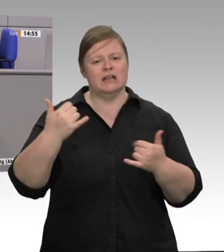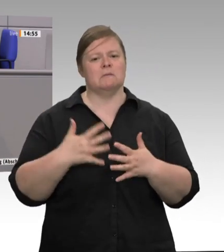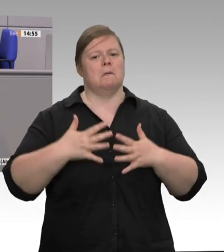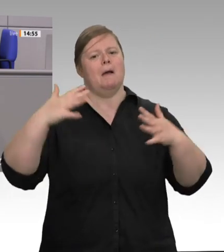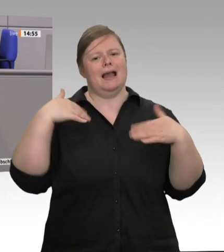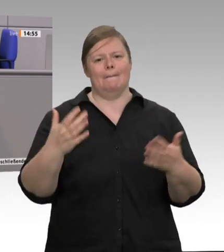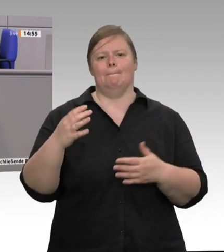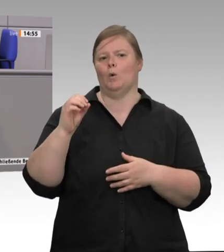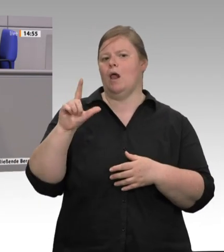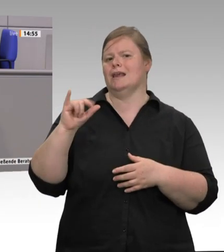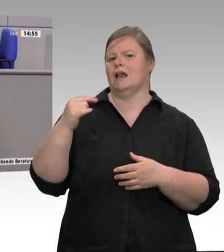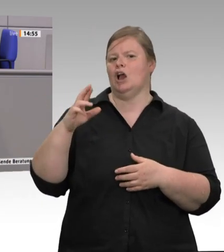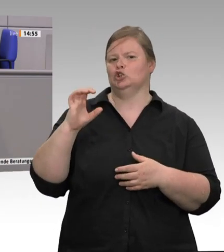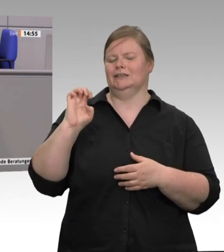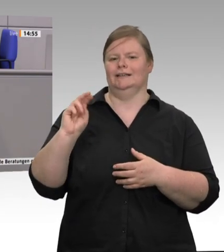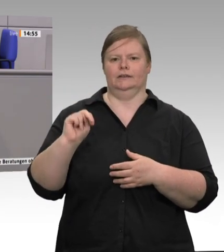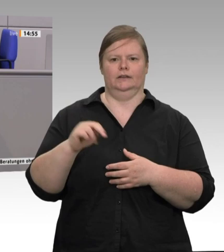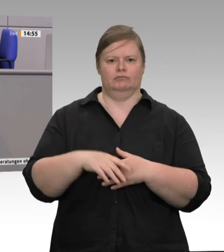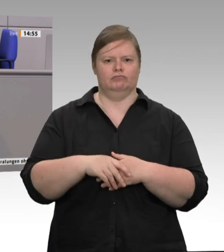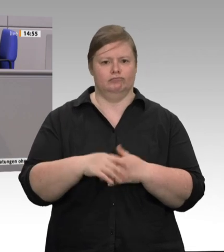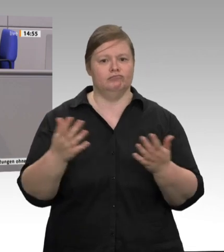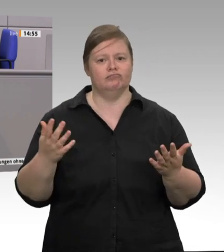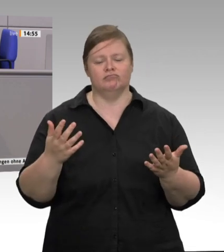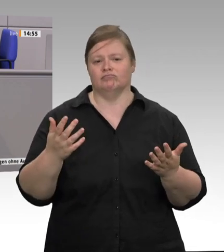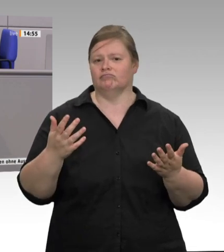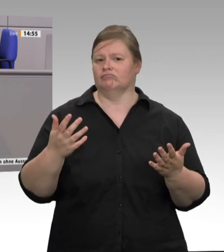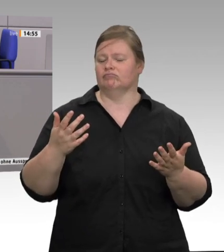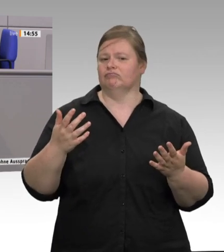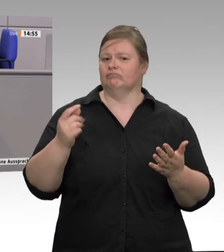verramscht. Mitte jeder Woche kommen ja die Angebote ins Haus geflattert;